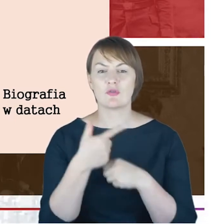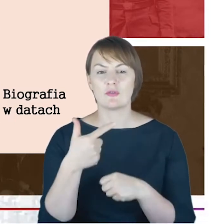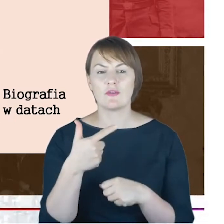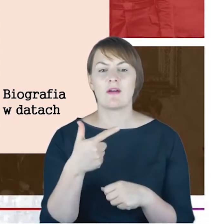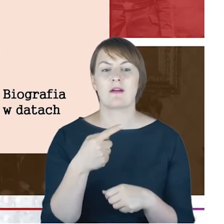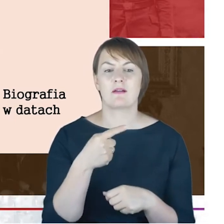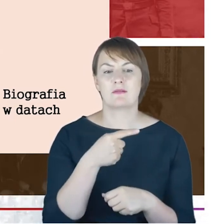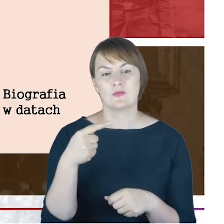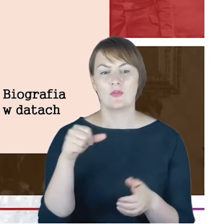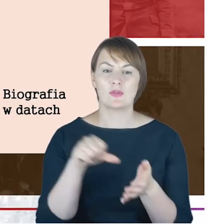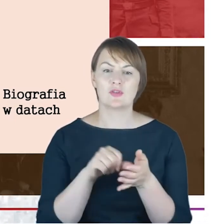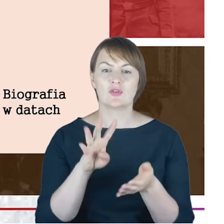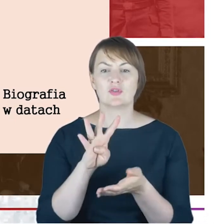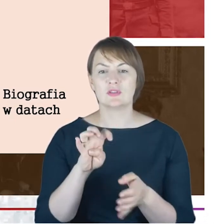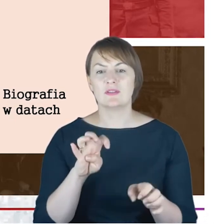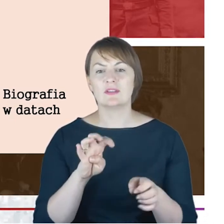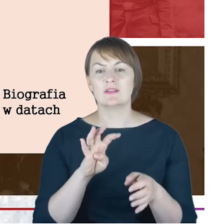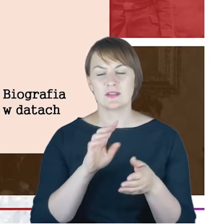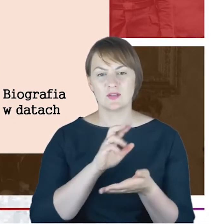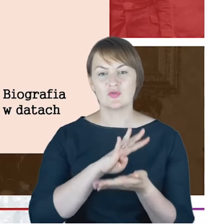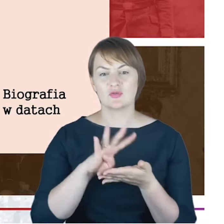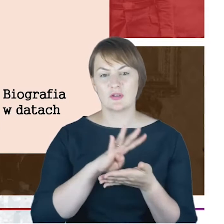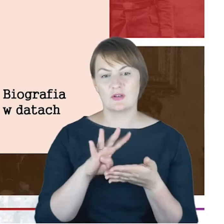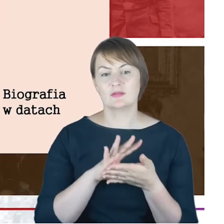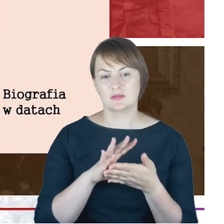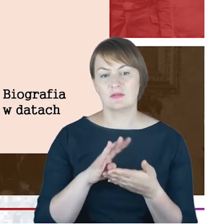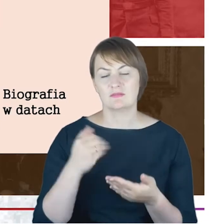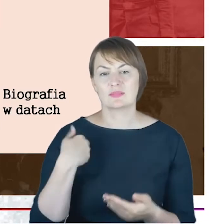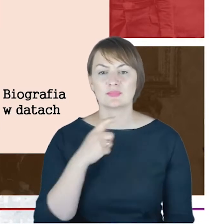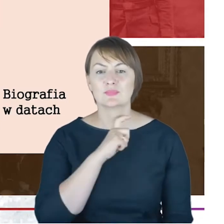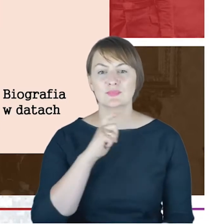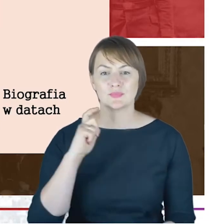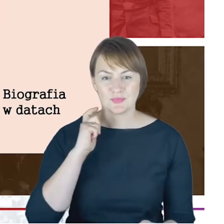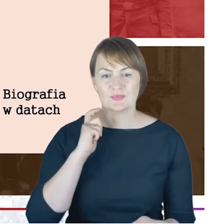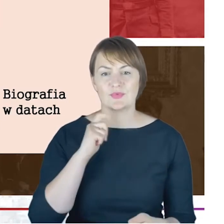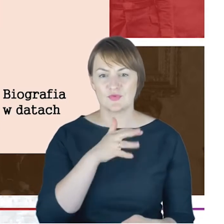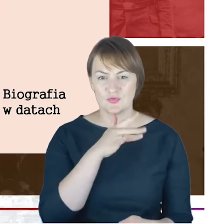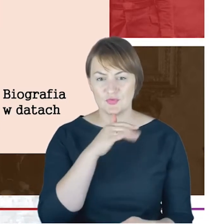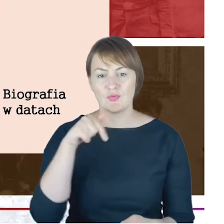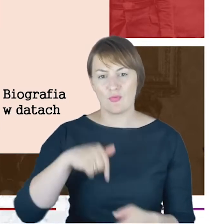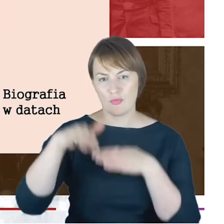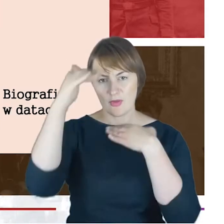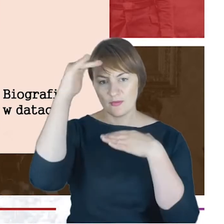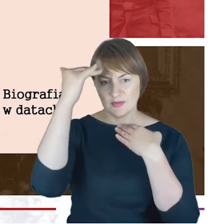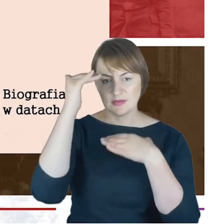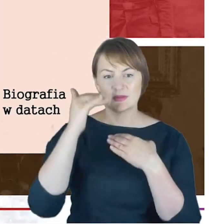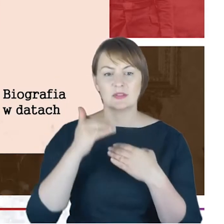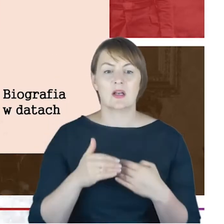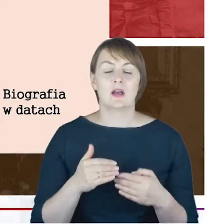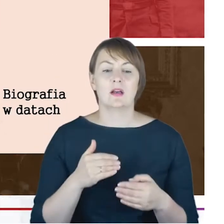Wyznaniowej w Katowicach, śmierć w Zabrzu, w szpitalu, Augusty Wiktorii 23 kwietnia i pochówek na naszą ,